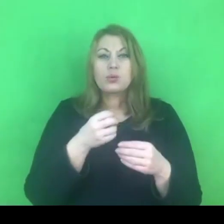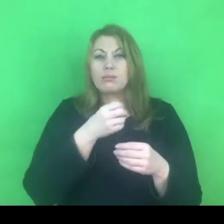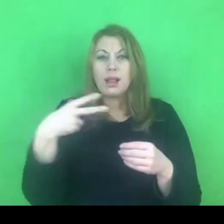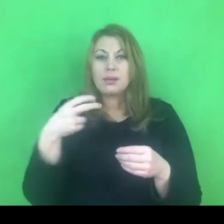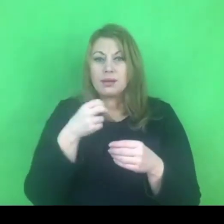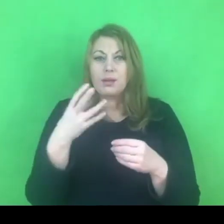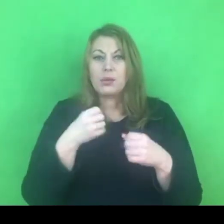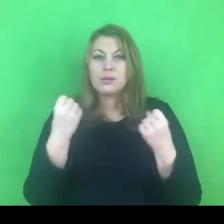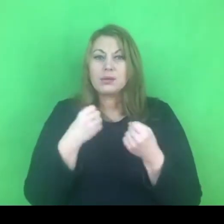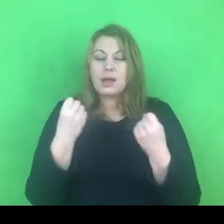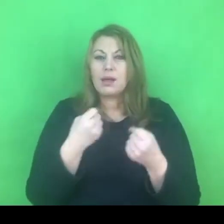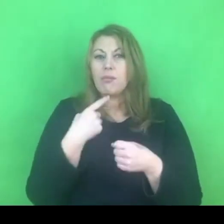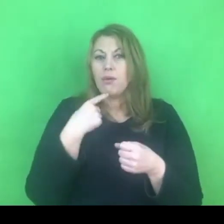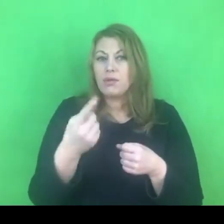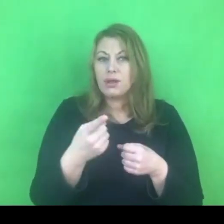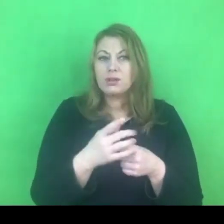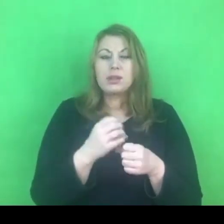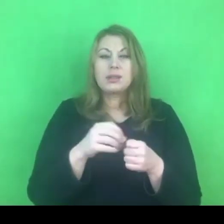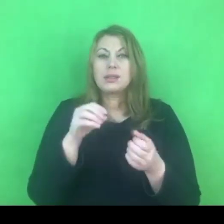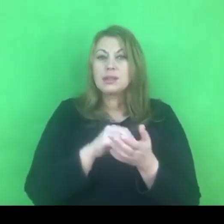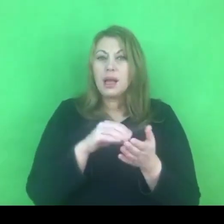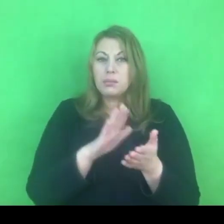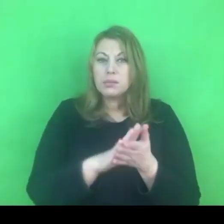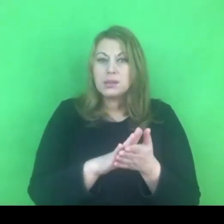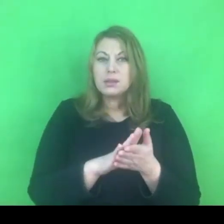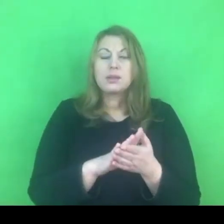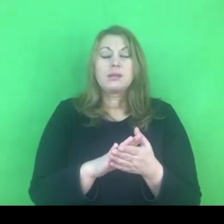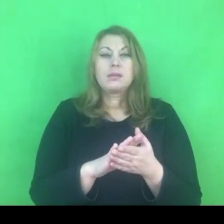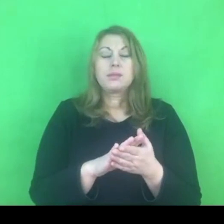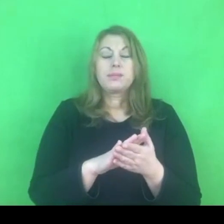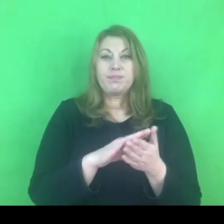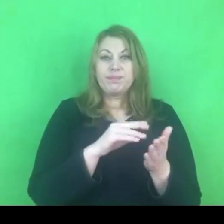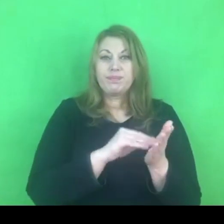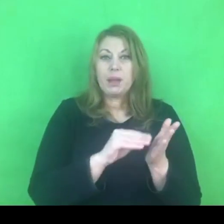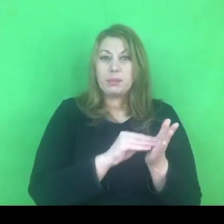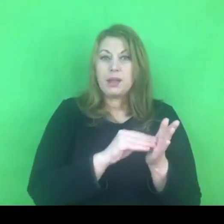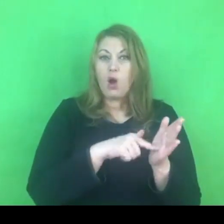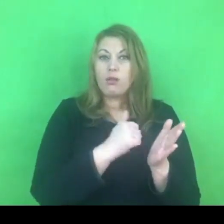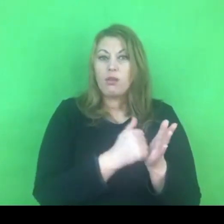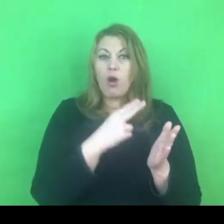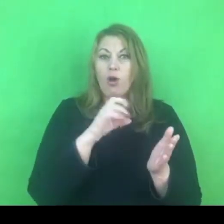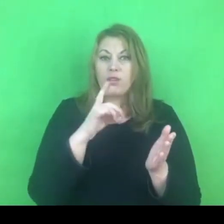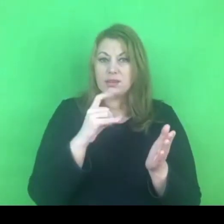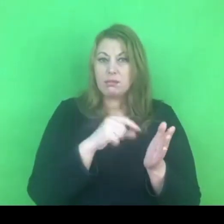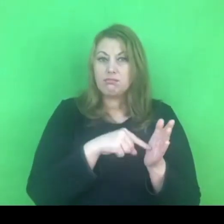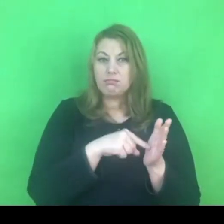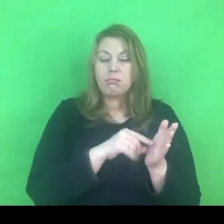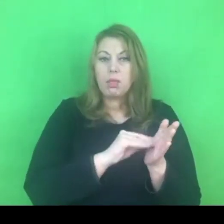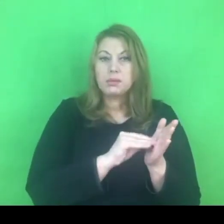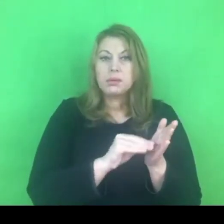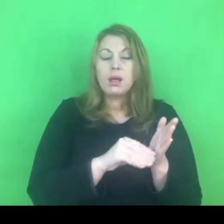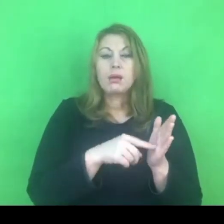istnieje zapis w konwencji, który mówi o tym, że państwa podpisujące konwencję będą dokładać wszelkich starań,